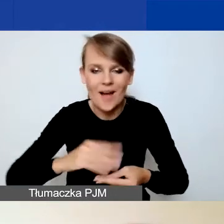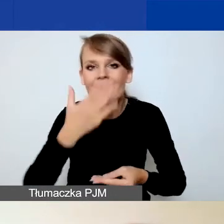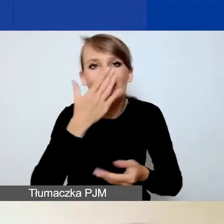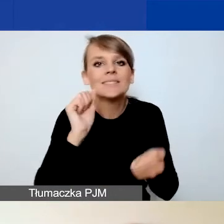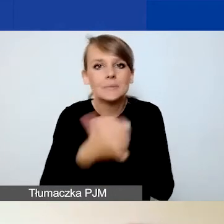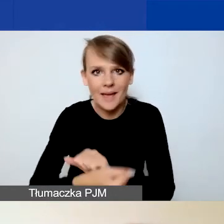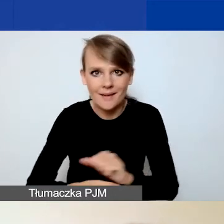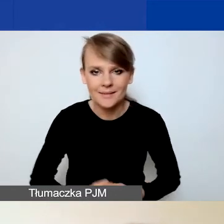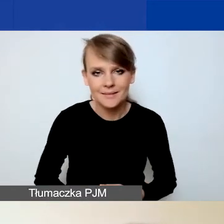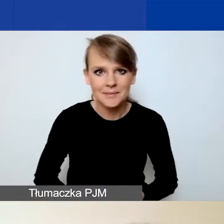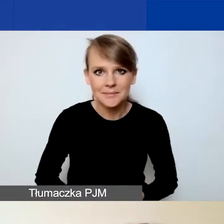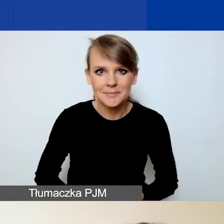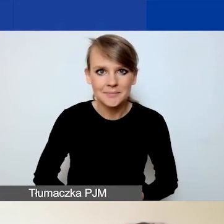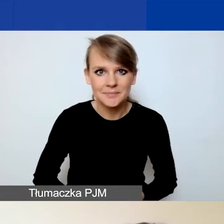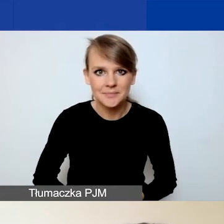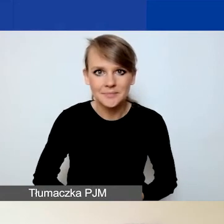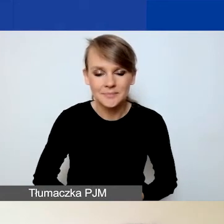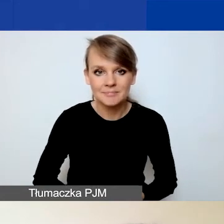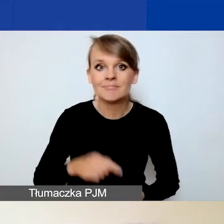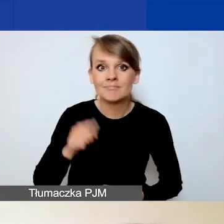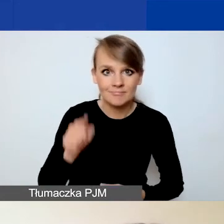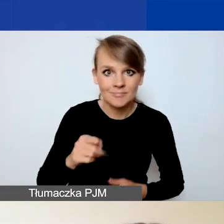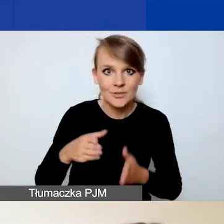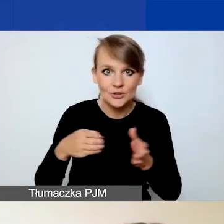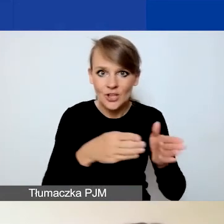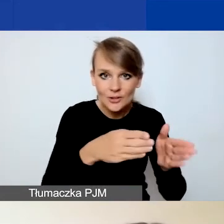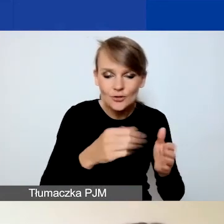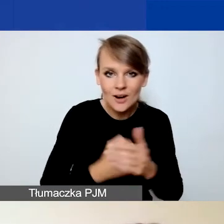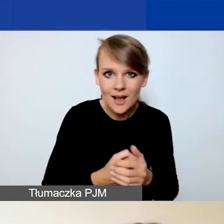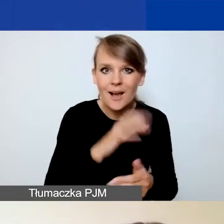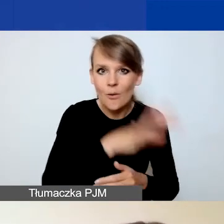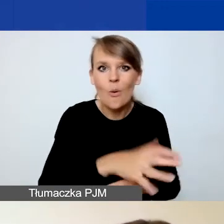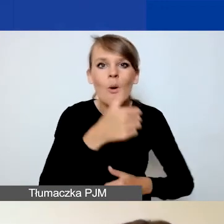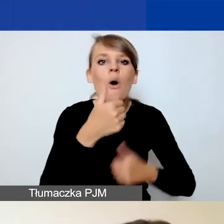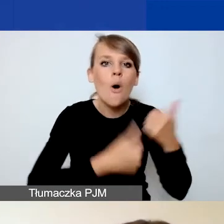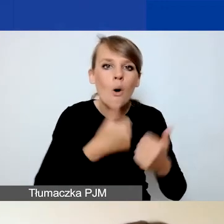W tej ścieżce na konkurs na projekty interwencyjne